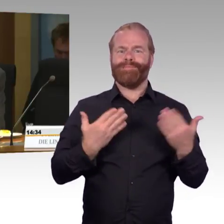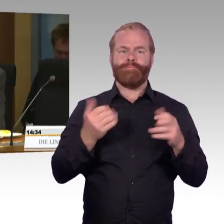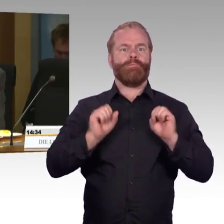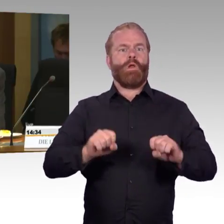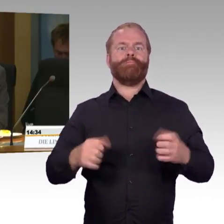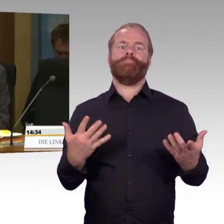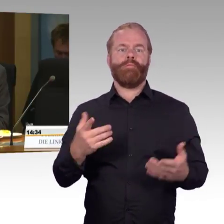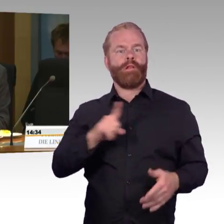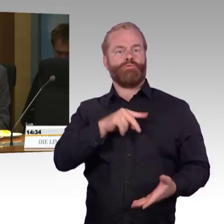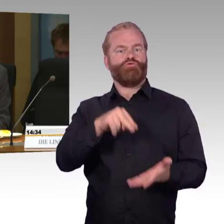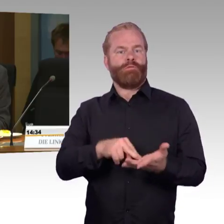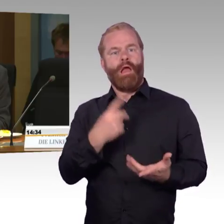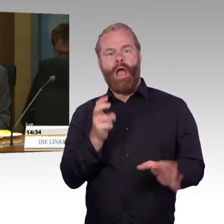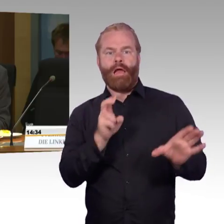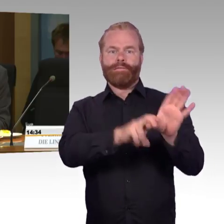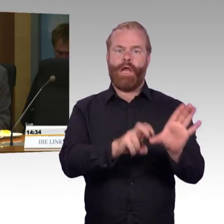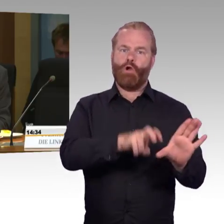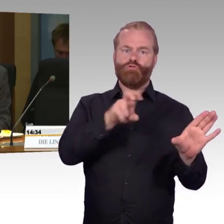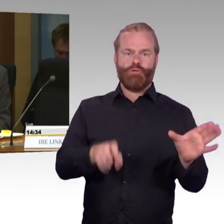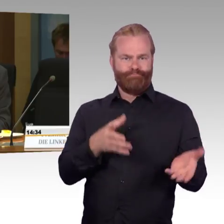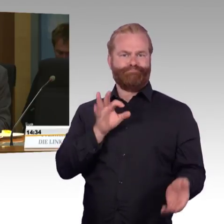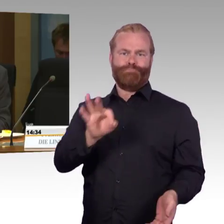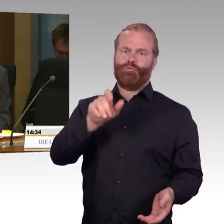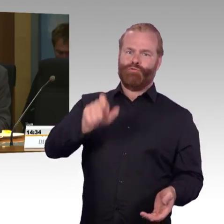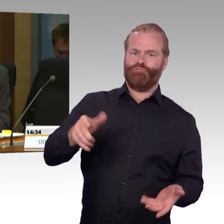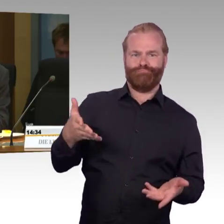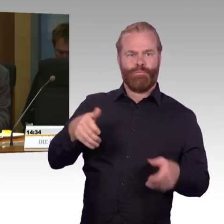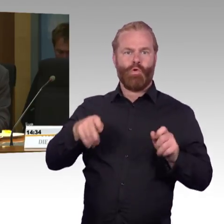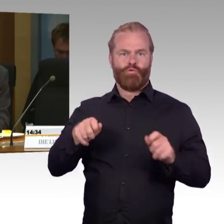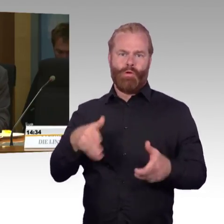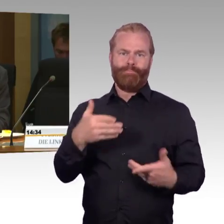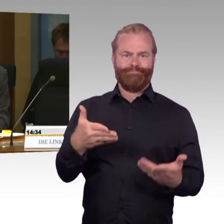der Fernverkehrszüge grundsätzlich zu hoch ist, also zu den Bahnsteigen?